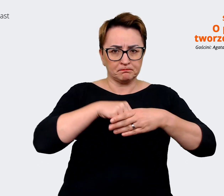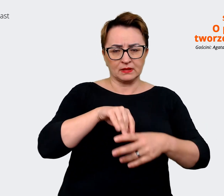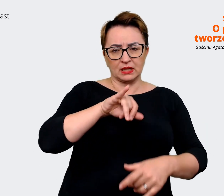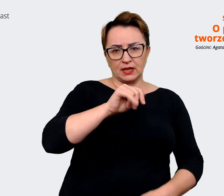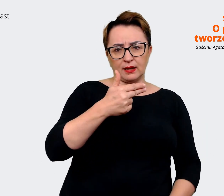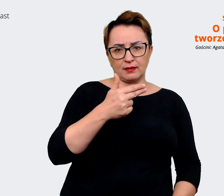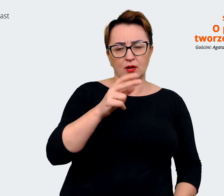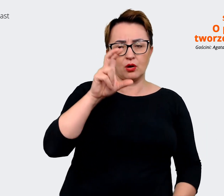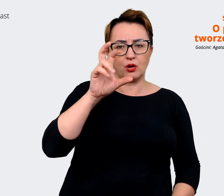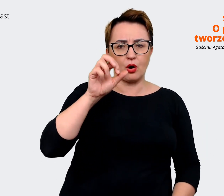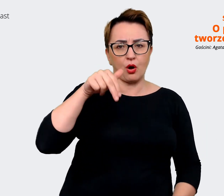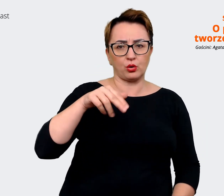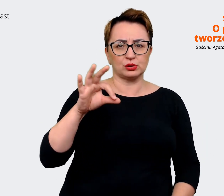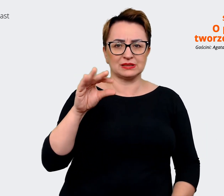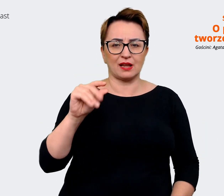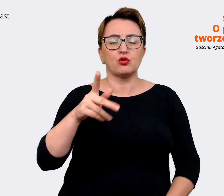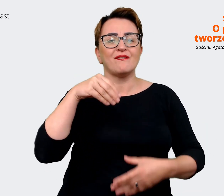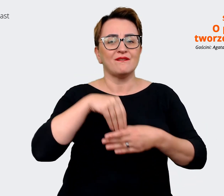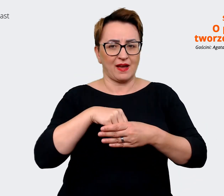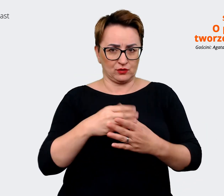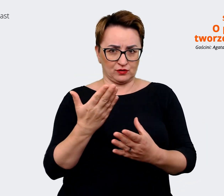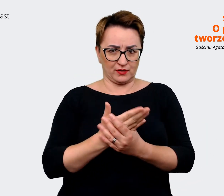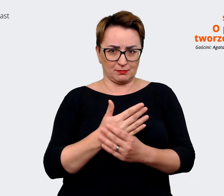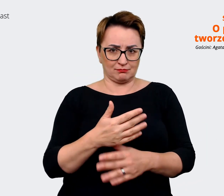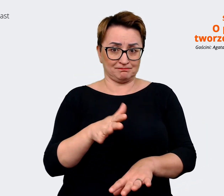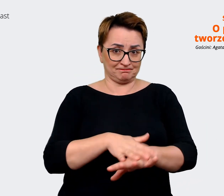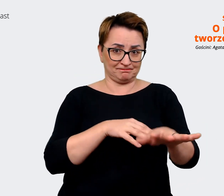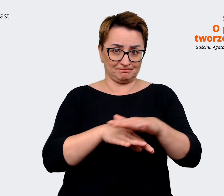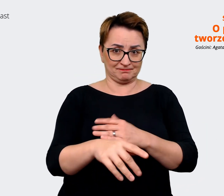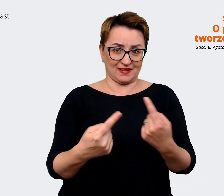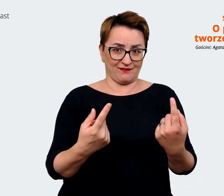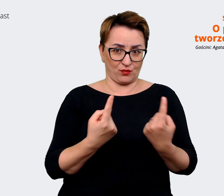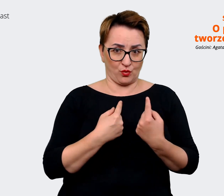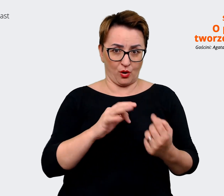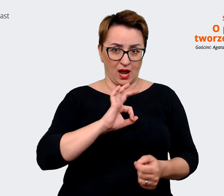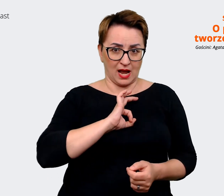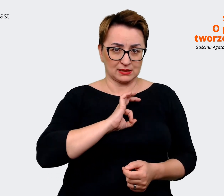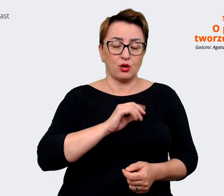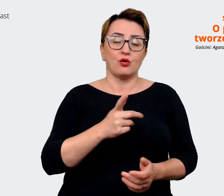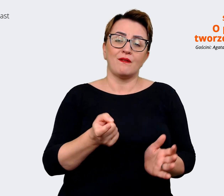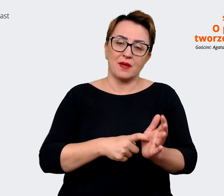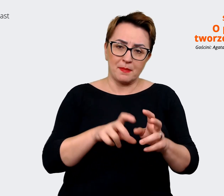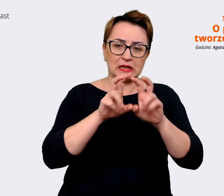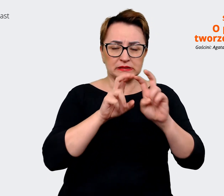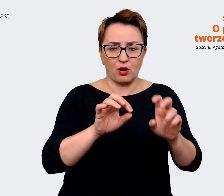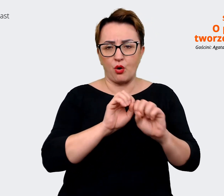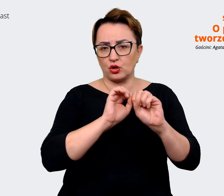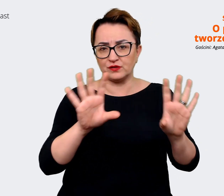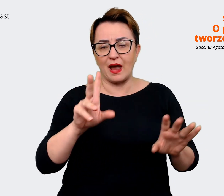Oczywiście wymaga to czasu. Natomiast łącząc już później te elementy, możemy zobaczyć wyraźnie,